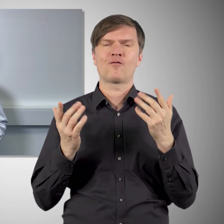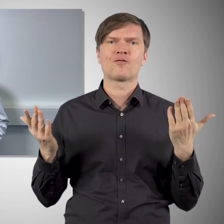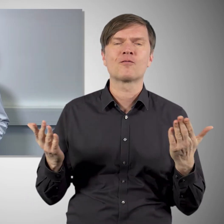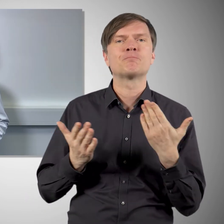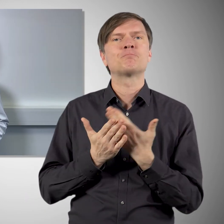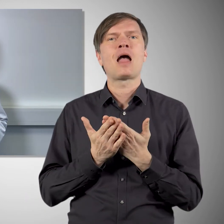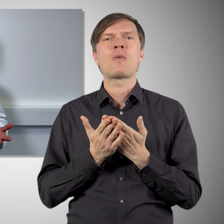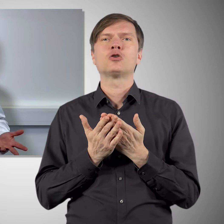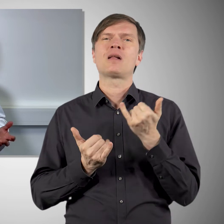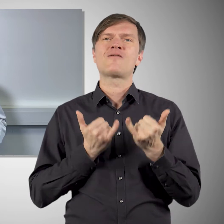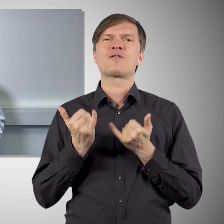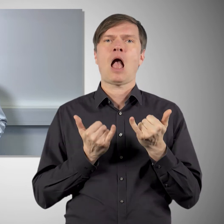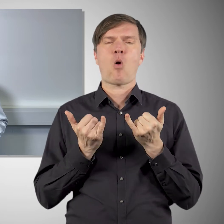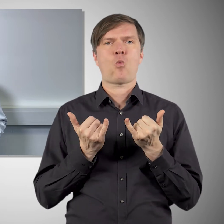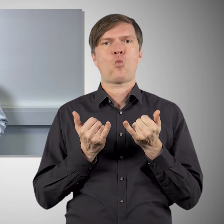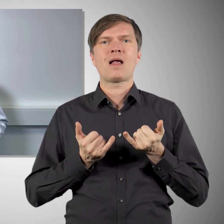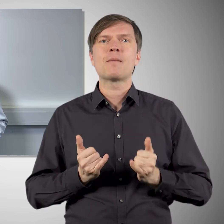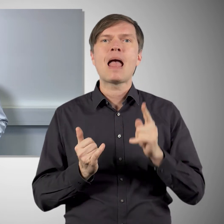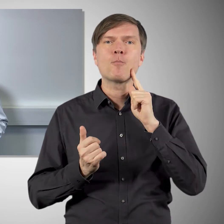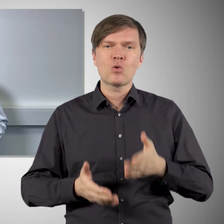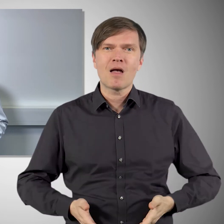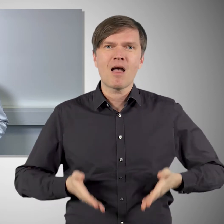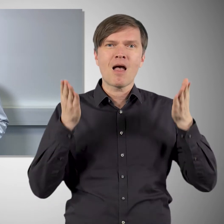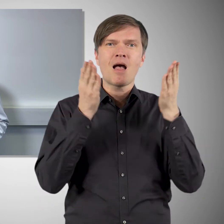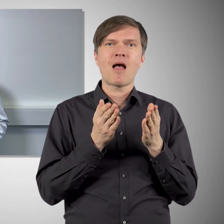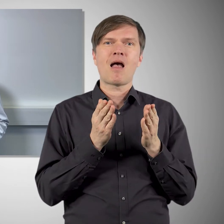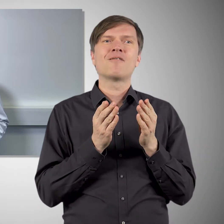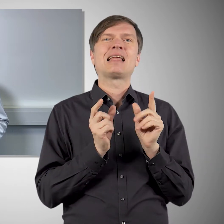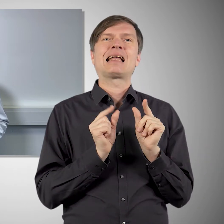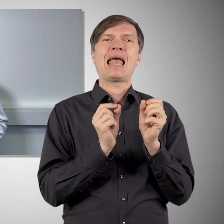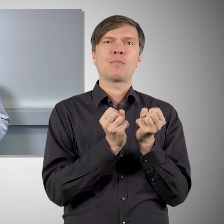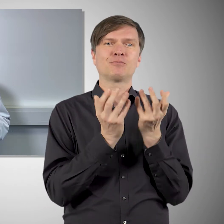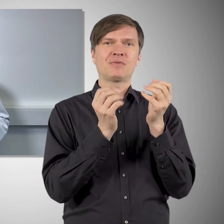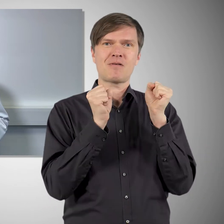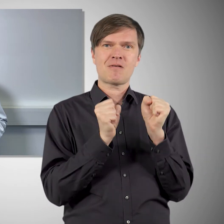die wir bereits aus anderen Impfstoffen kennen. So beruhen zum Beispiel die Impfstoffe gegen Gebärmutterhalskrebs